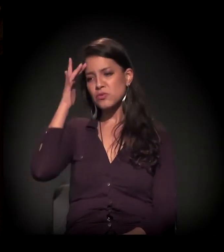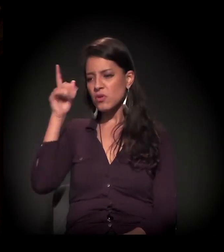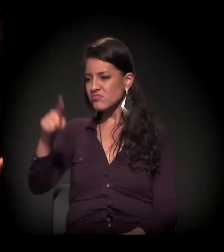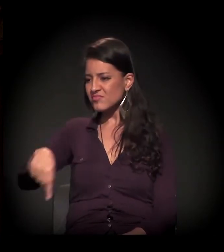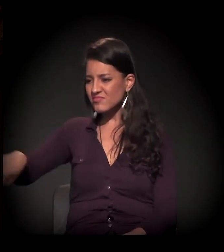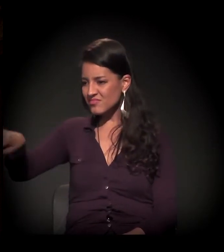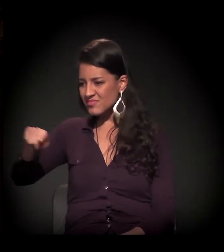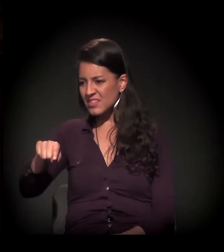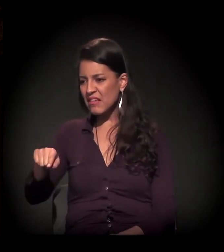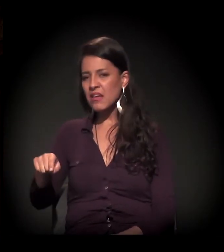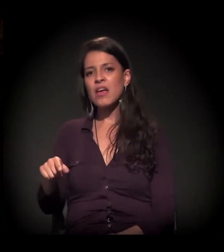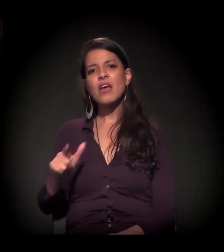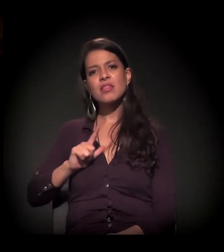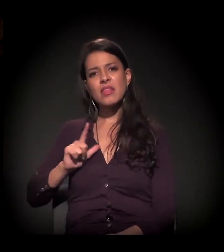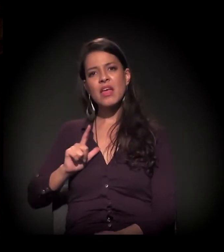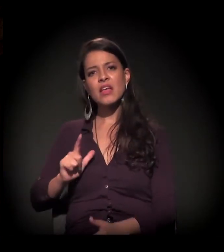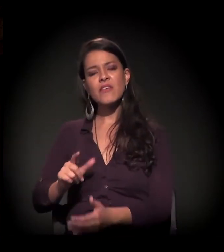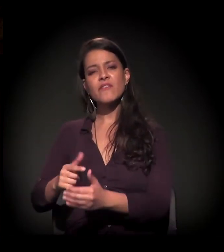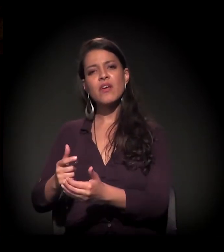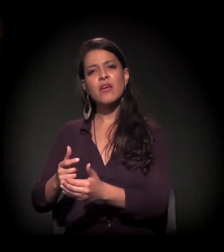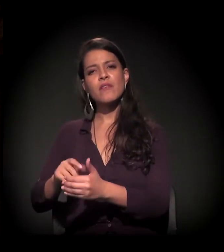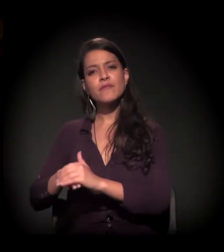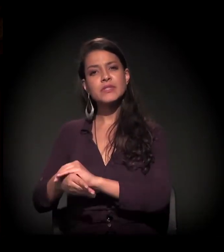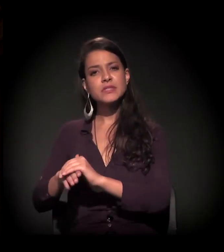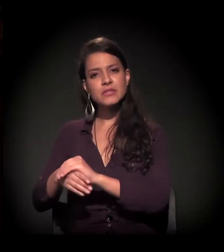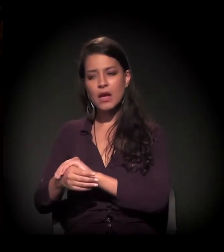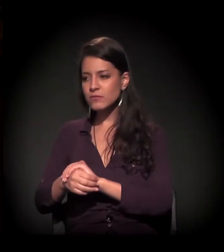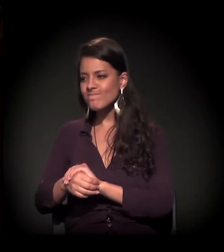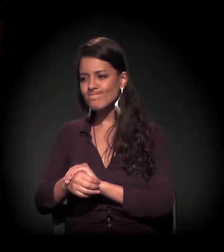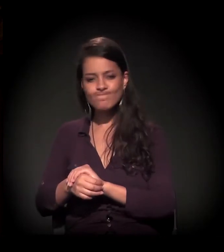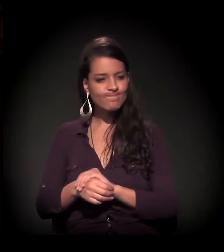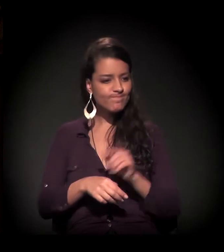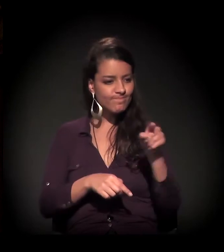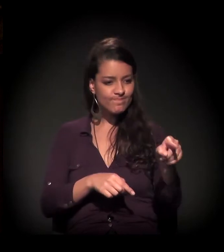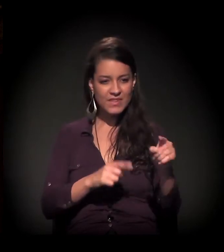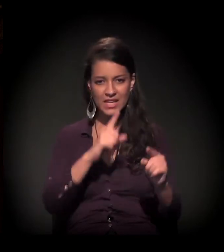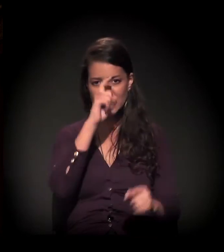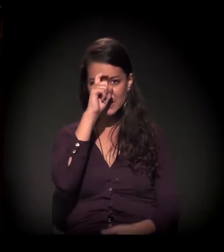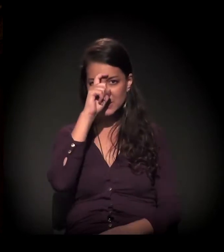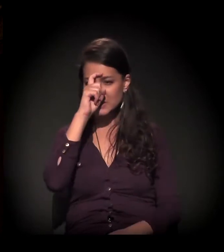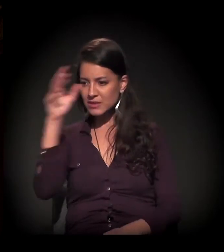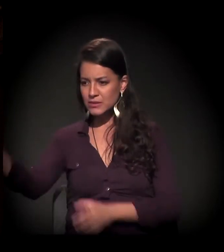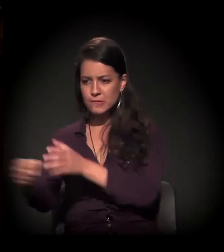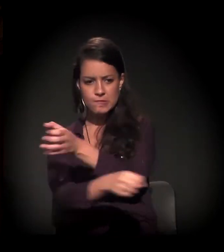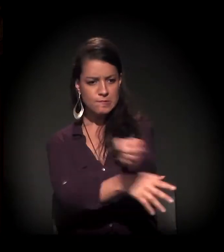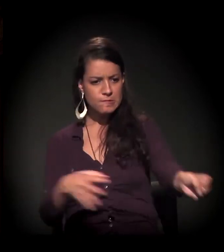Percebeu-se uma mina, rios de dinheiro correm, rios; a porta é giratória...